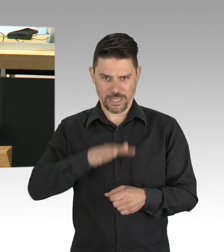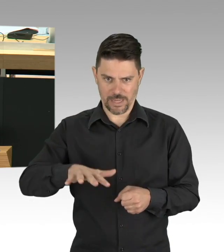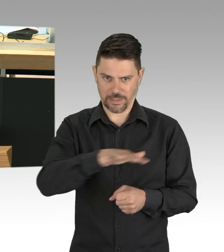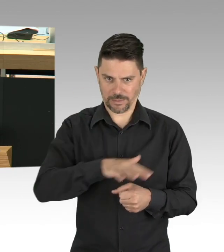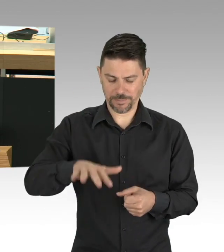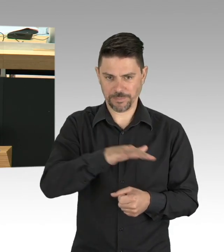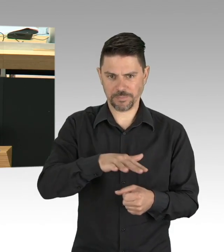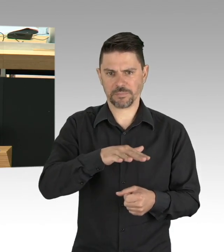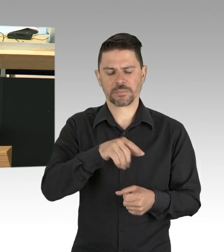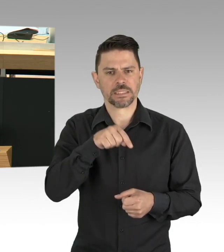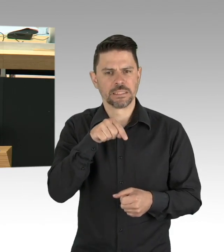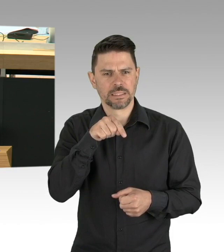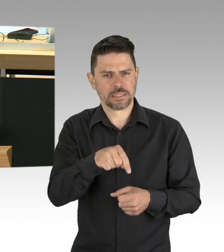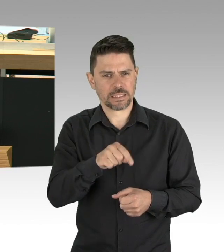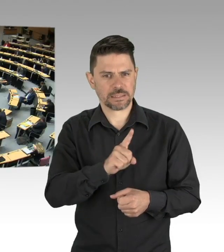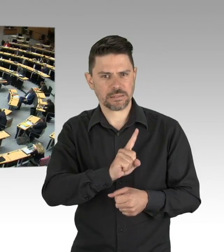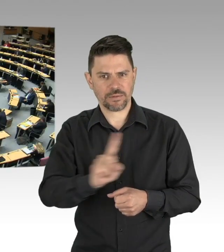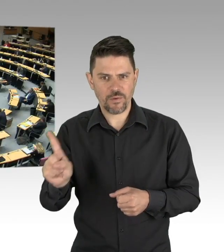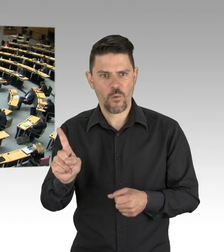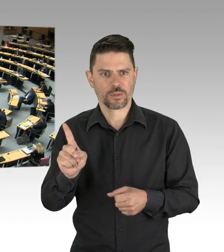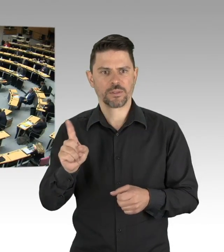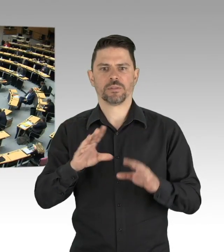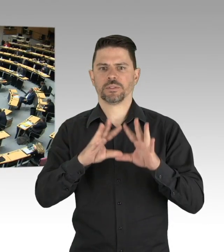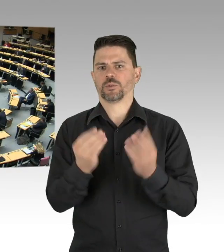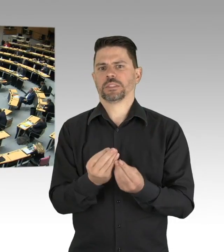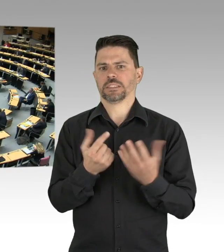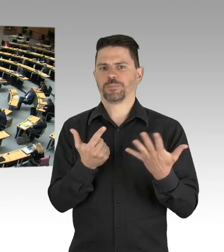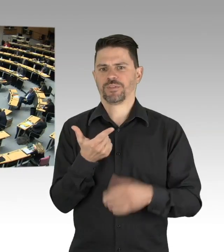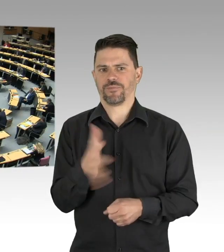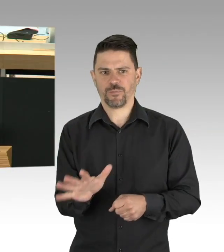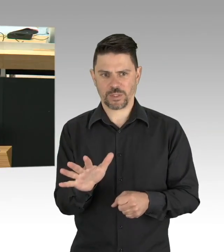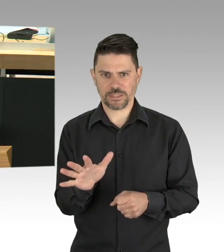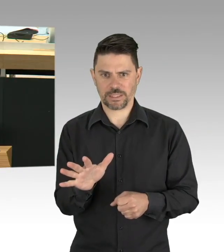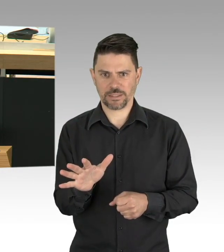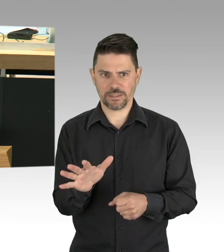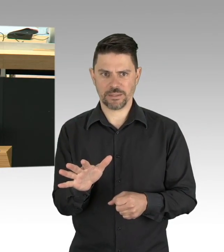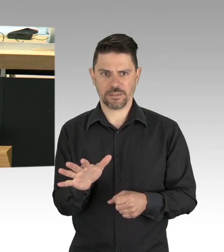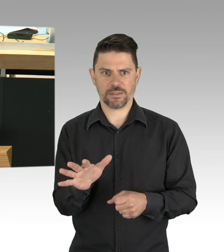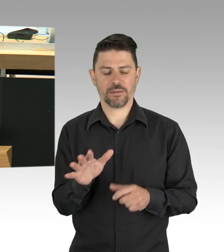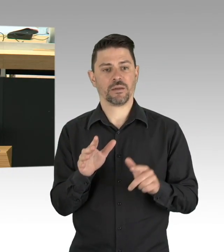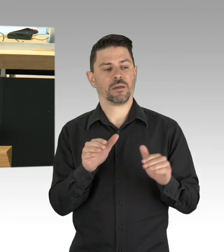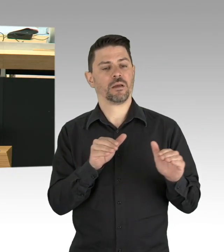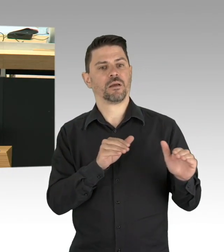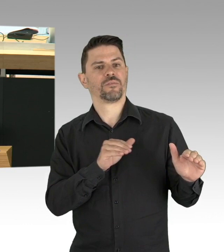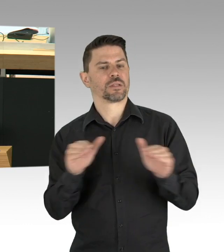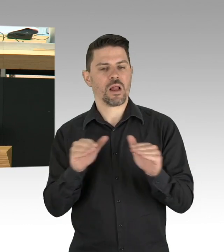Im Gegensatz zu mancher Wahrnehmung haben wir in Berlin sehr früh Maßnahmen ergriffen, es wurden große Säle der staatlichen Theater geschlossen als erstes,